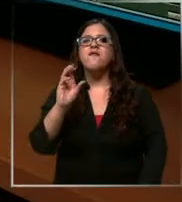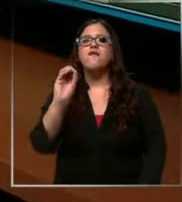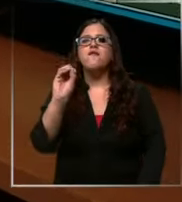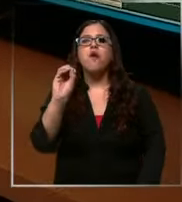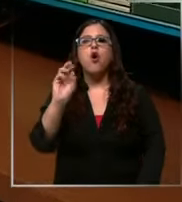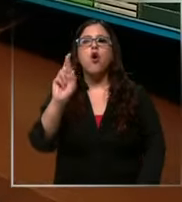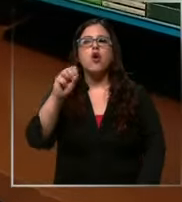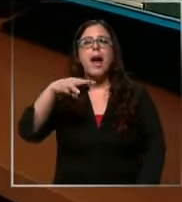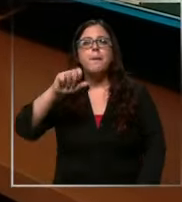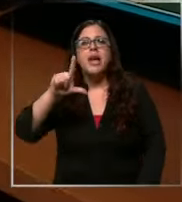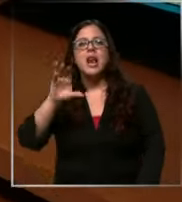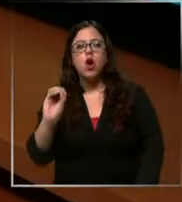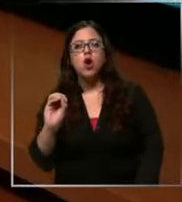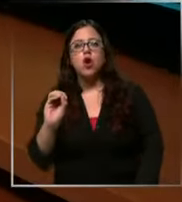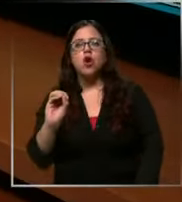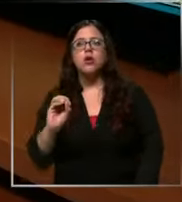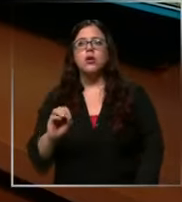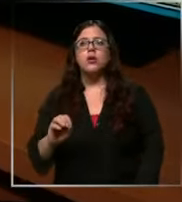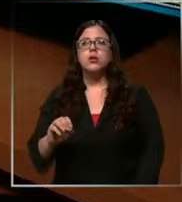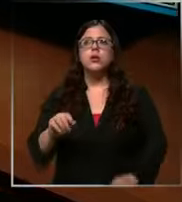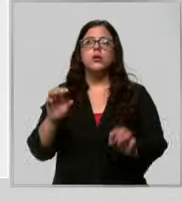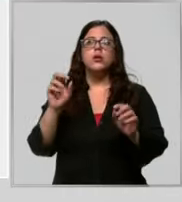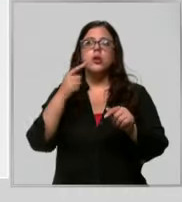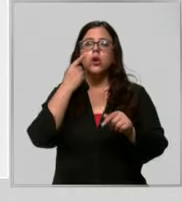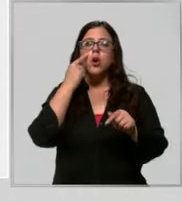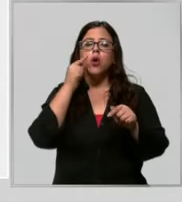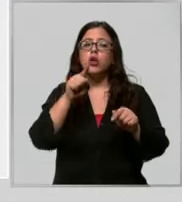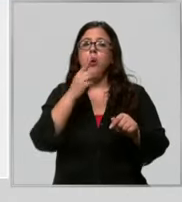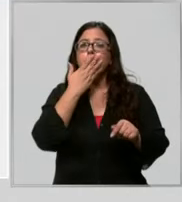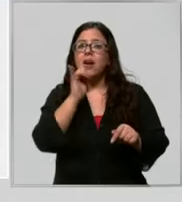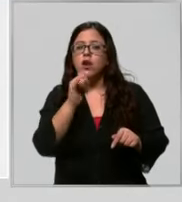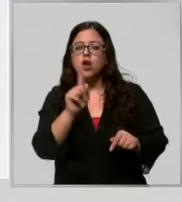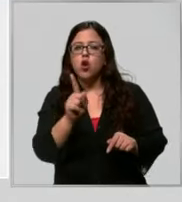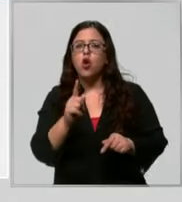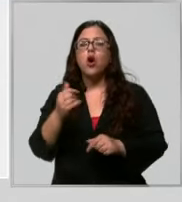solamente de emergencias policiales no esas bromas